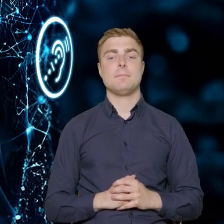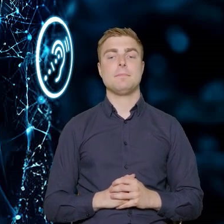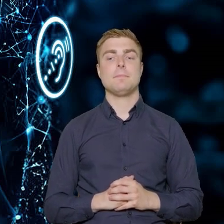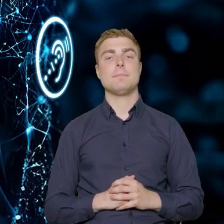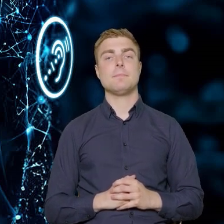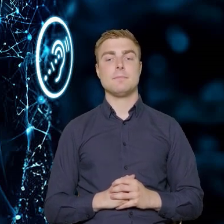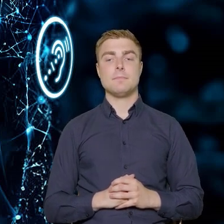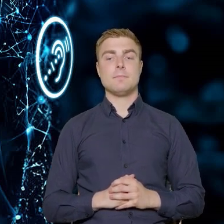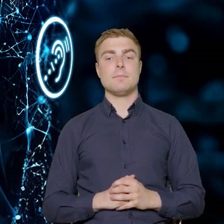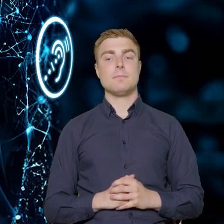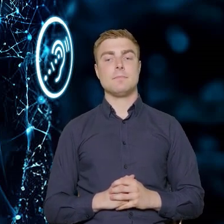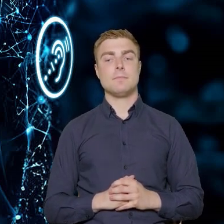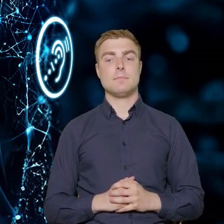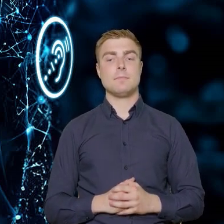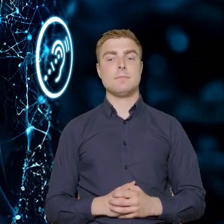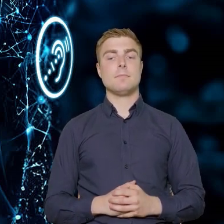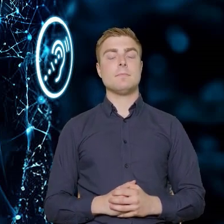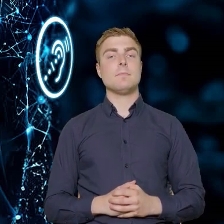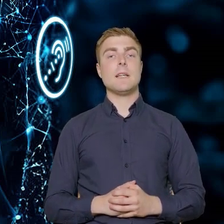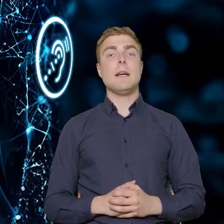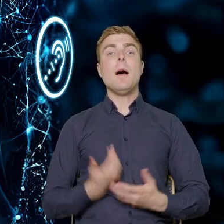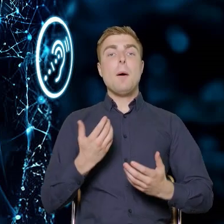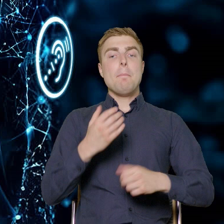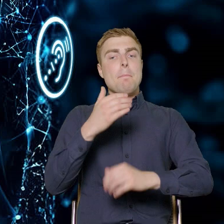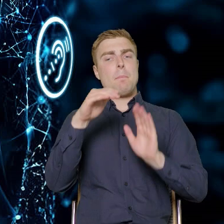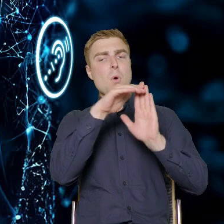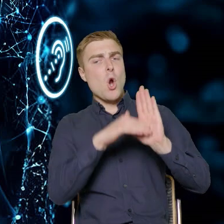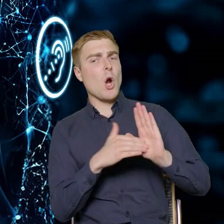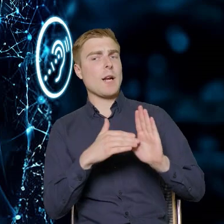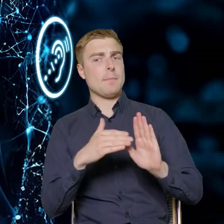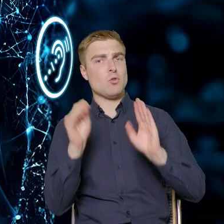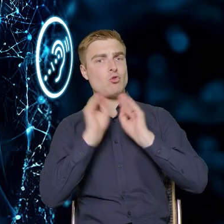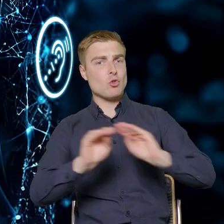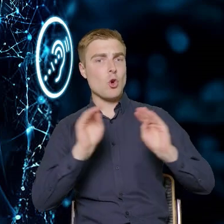Jeżeli chodzi o program szkoleń, który został w pewien sposób